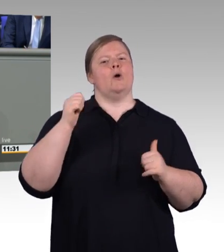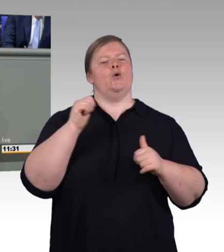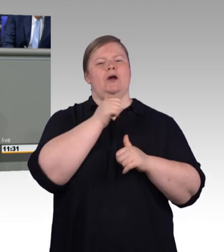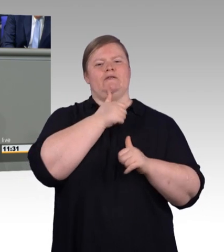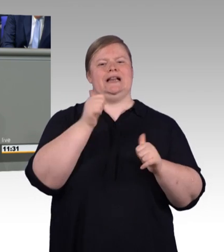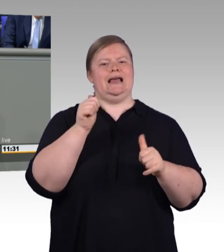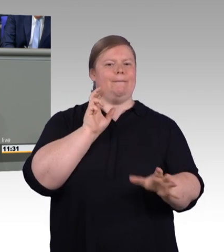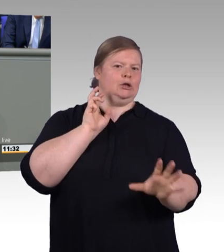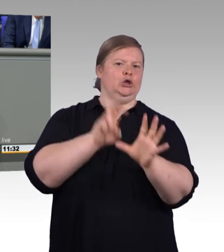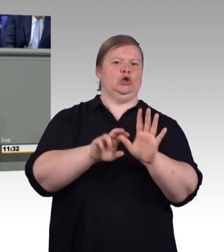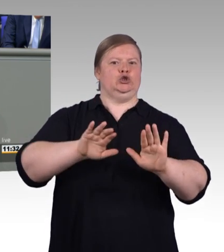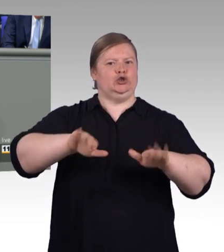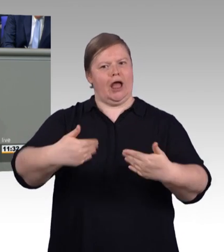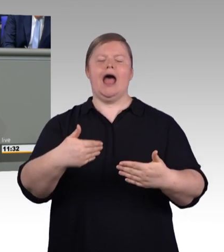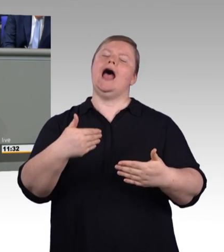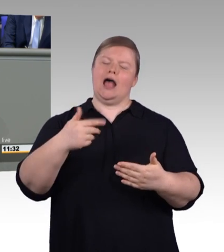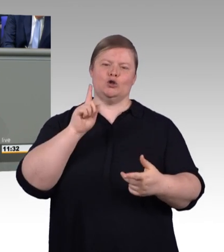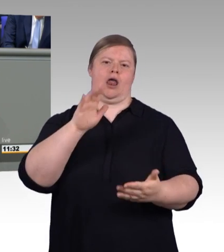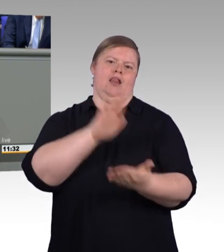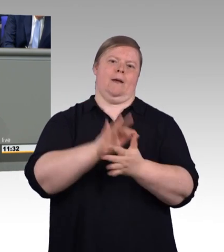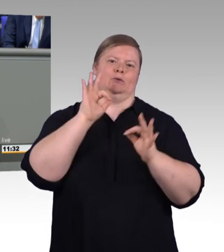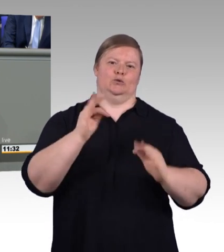im Einvernehmen mit dem Betrieb verlängert werden.